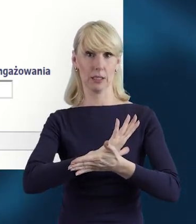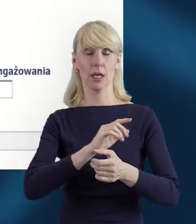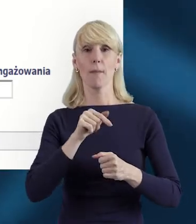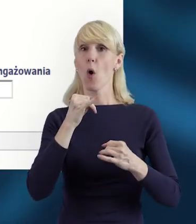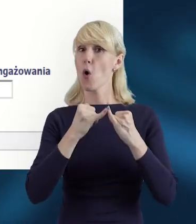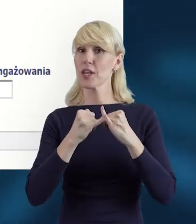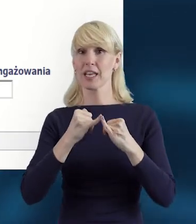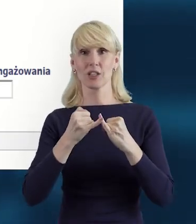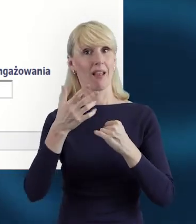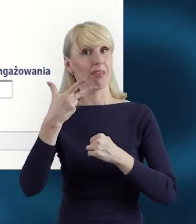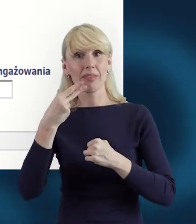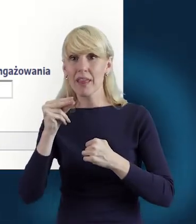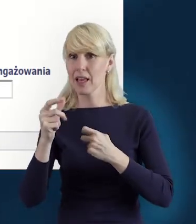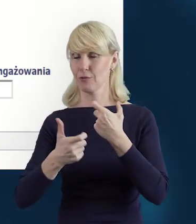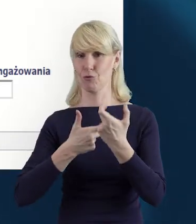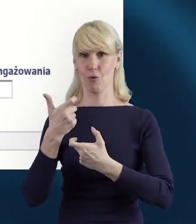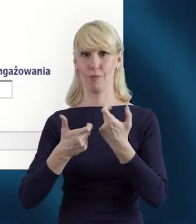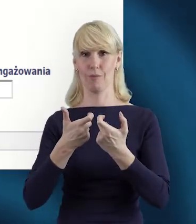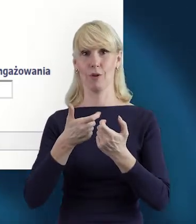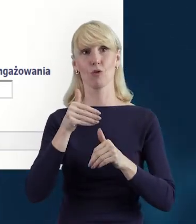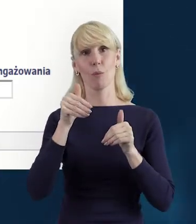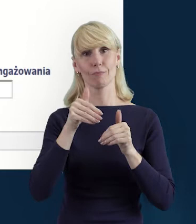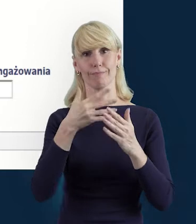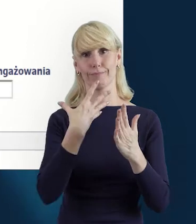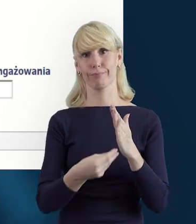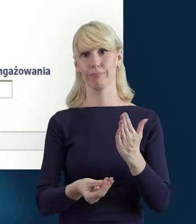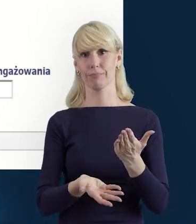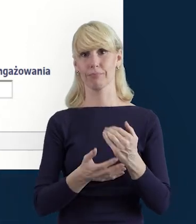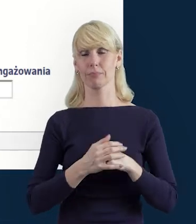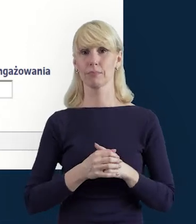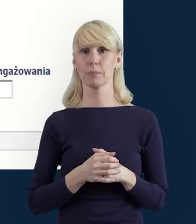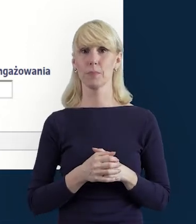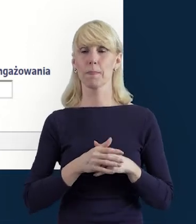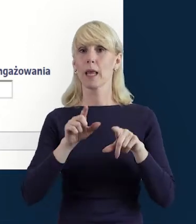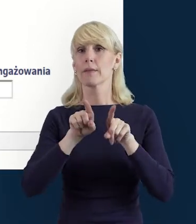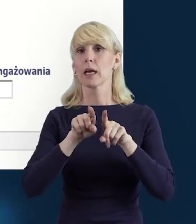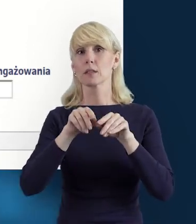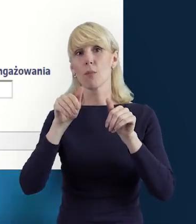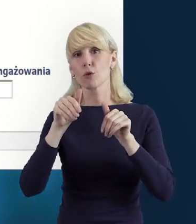Możemy również skorzystać z możliwości wysłania wiadomości do opiekuna projektu.